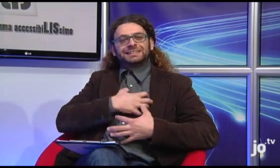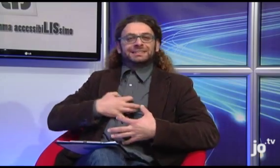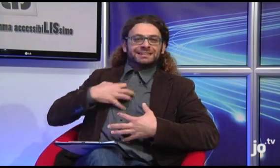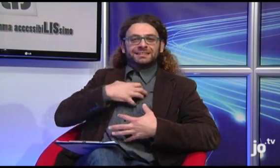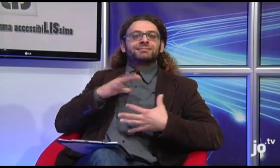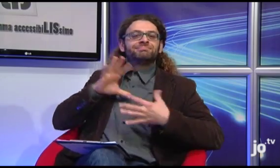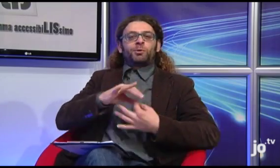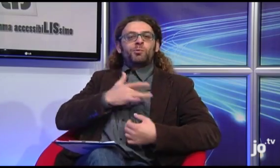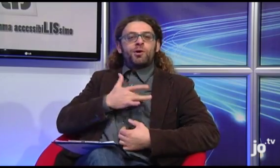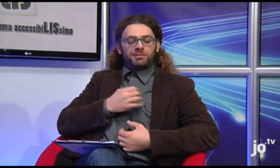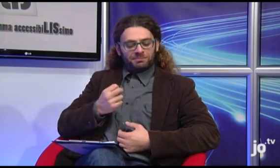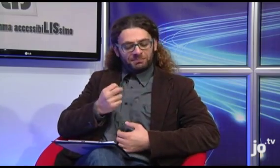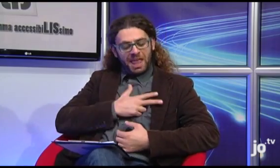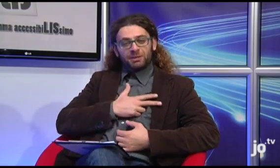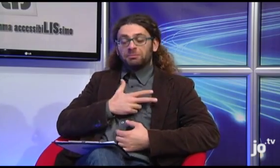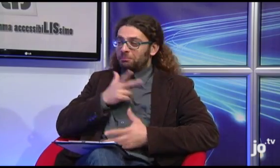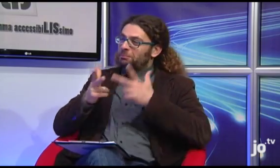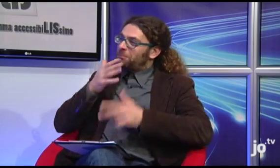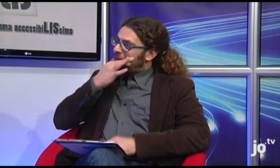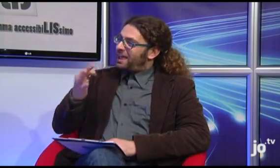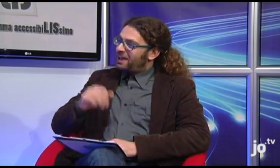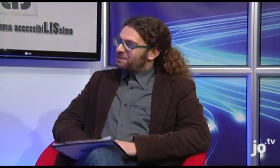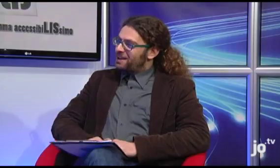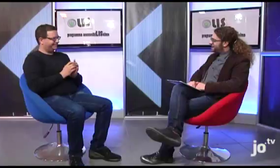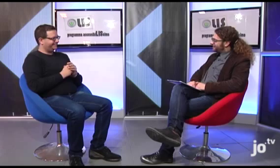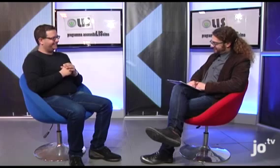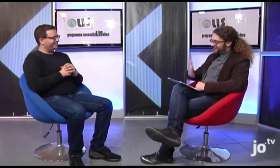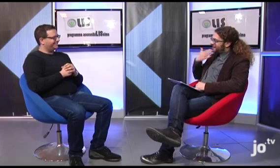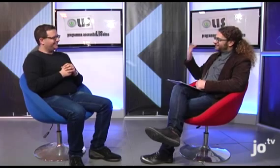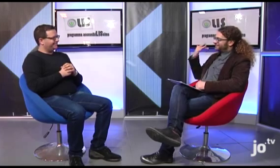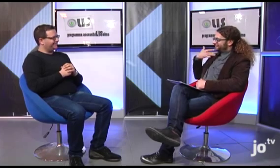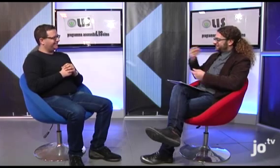Davvero un bel segno!! Grazie per avermi dato questa informazione!